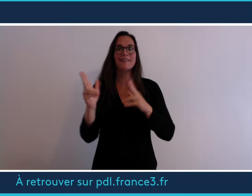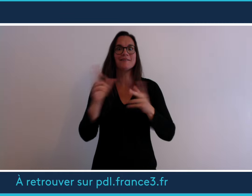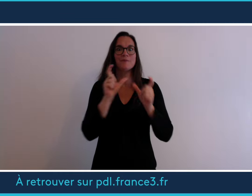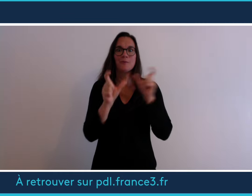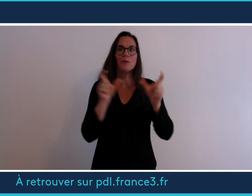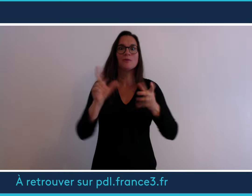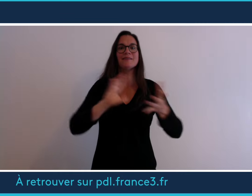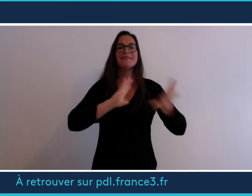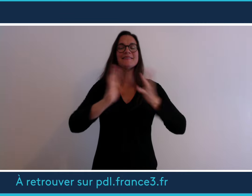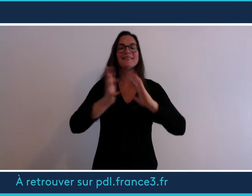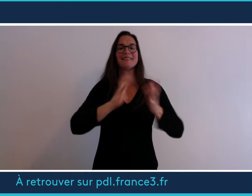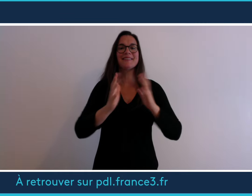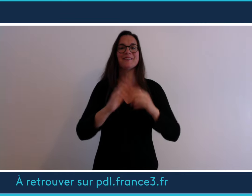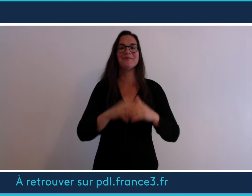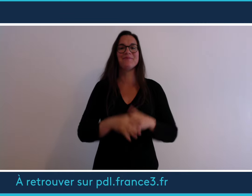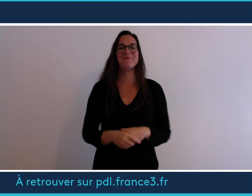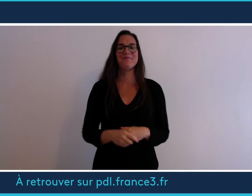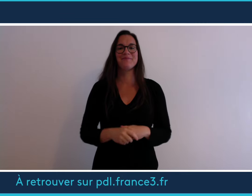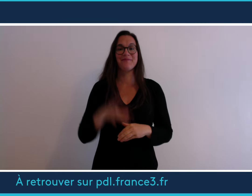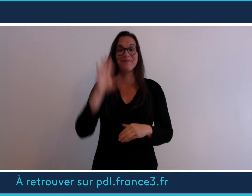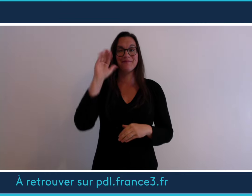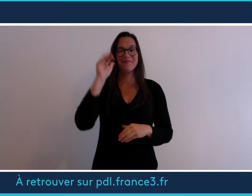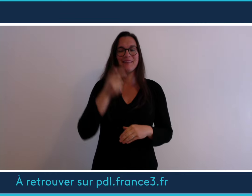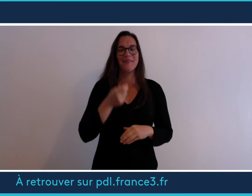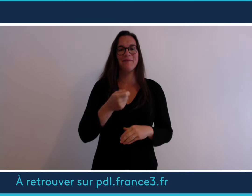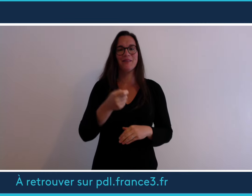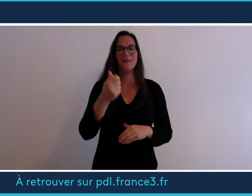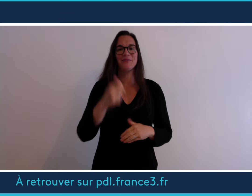série de mots en langue des signes Au revoir à bientôt